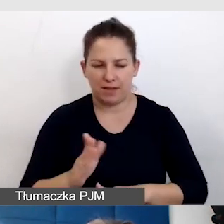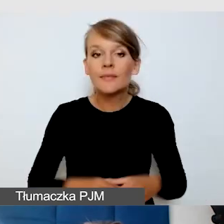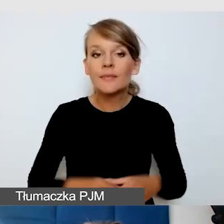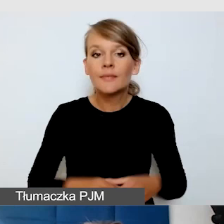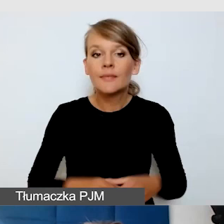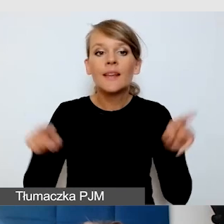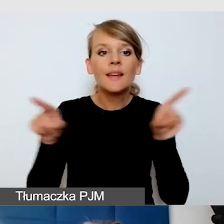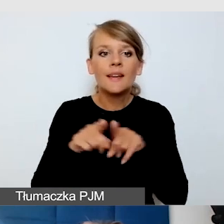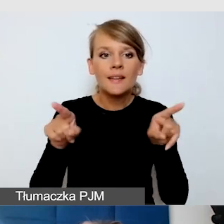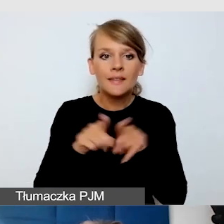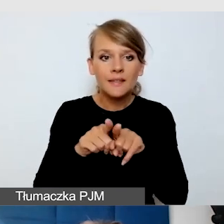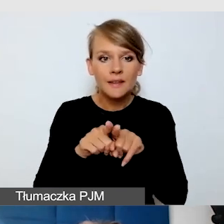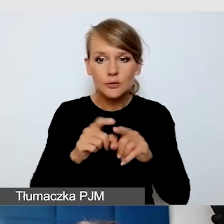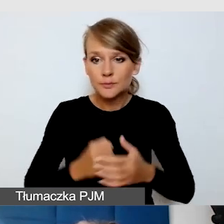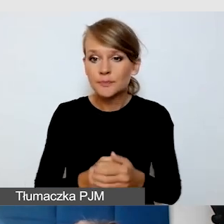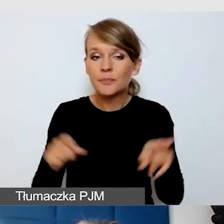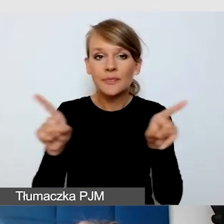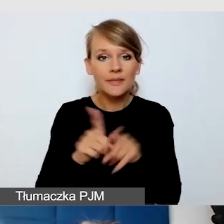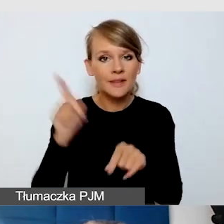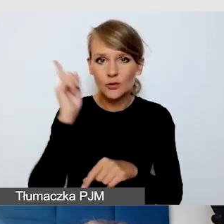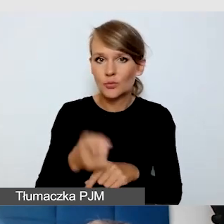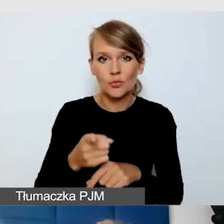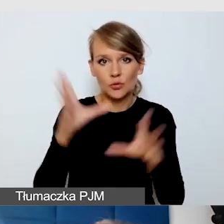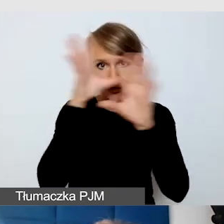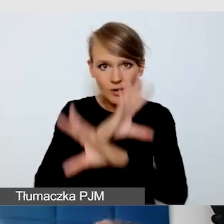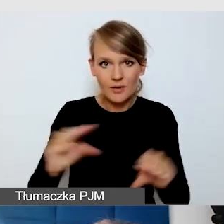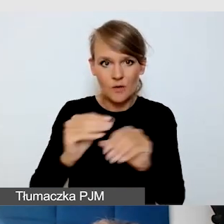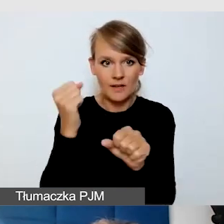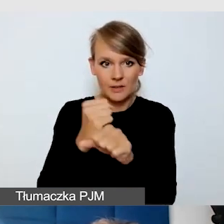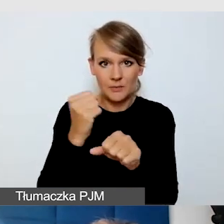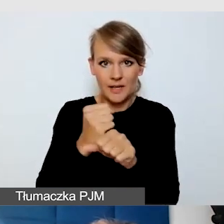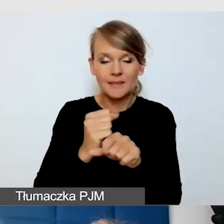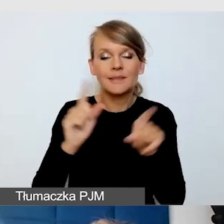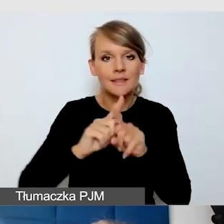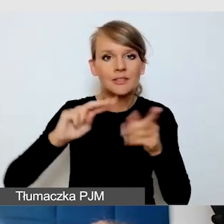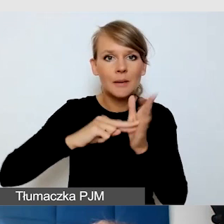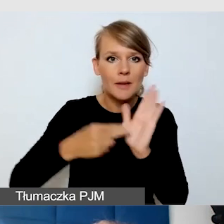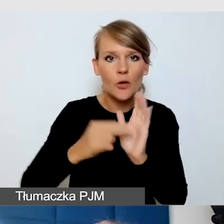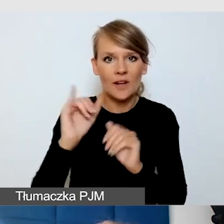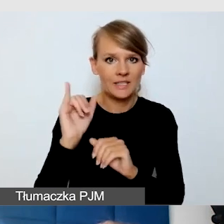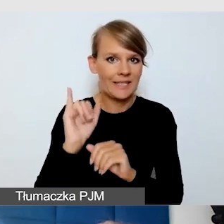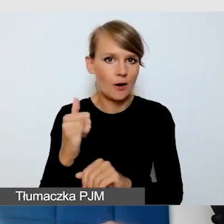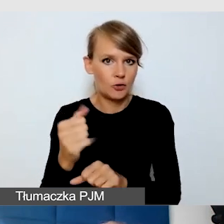Bardzo trzeba szanować pracę i zaplanować jakość pracy tłumacza.